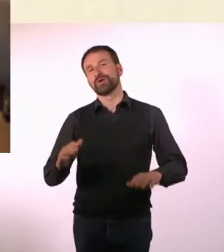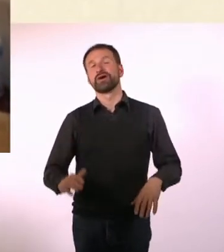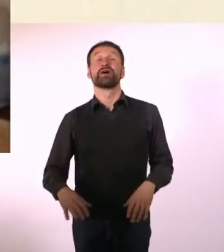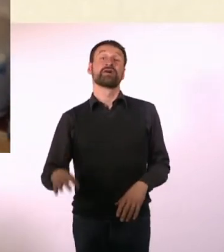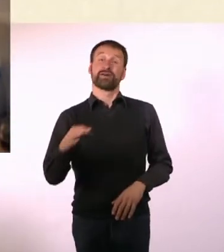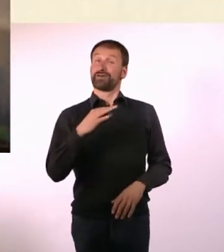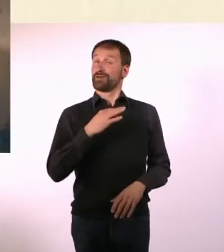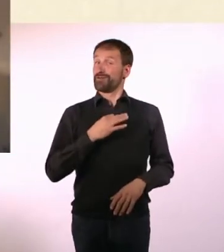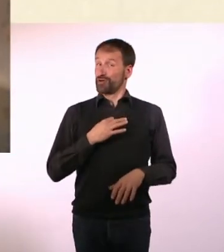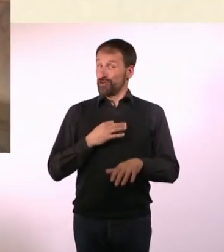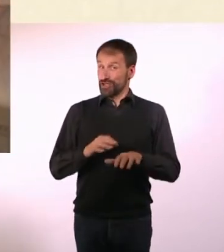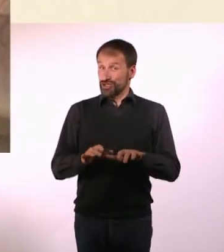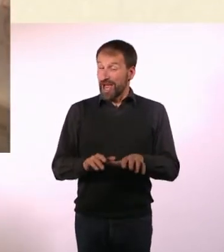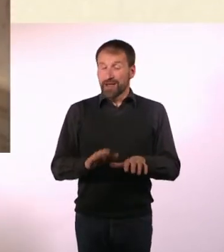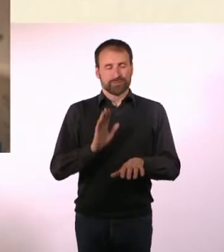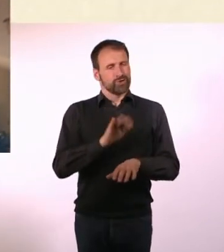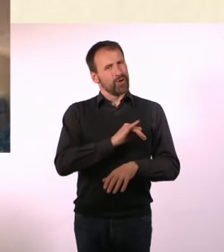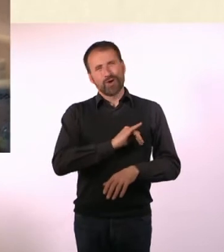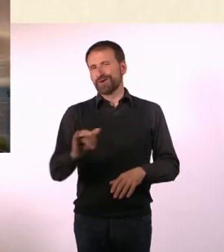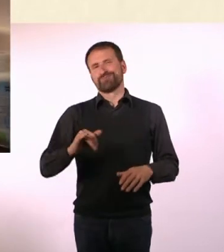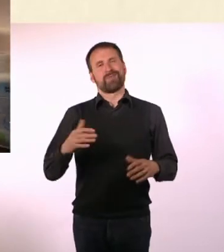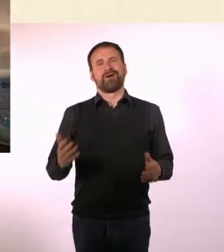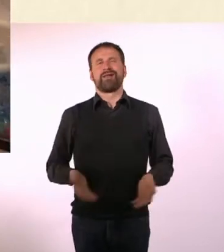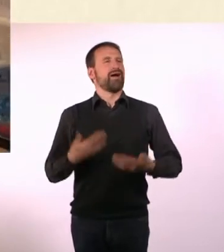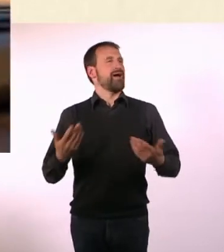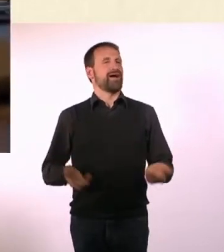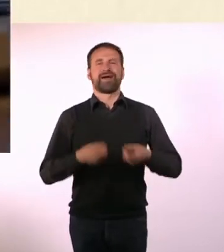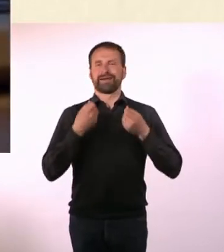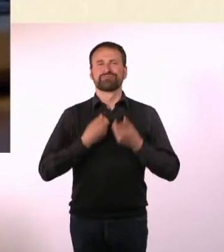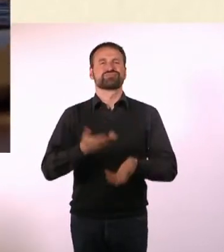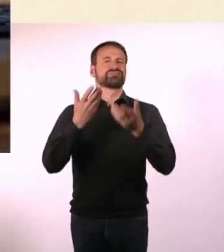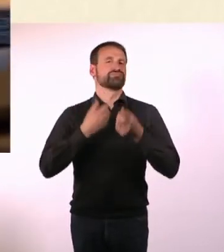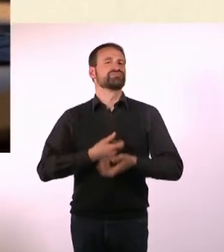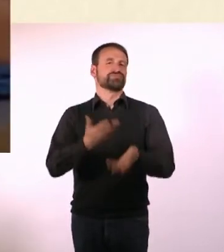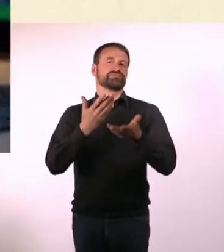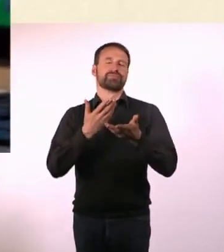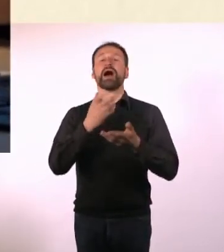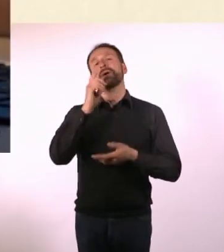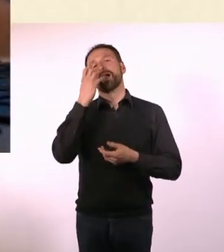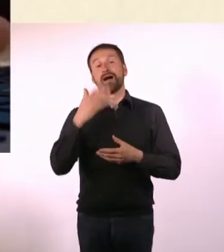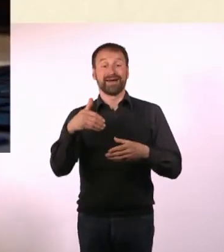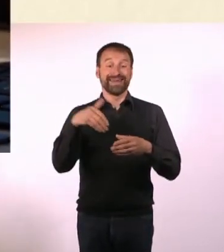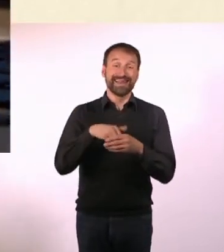Das Schreiben ist mir schon immer leicht gefallen. Auch wenn das über die Qualität der Ergebnisse erstmal nichts aussagt.